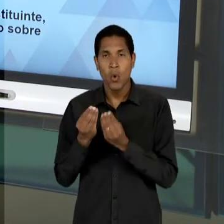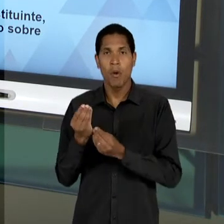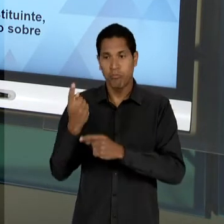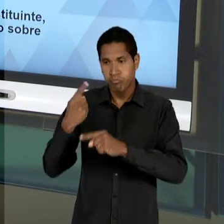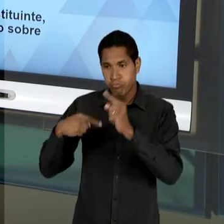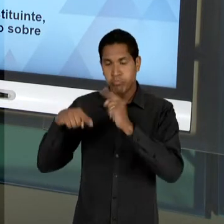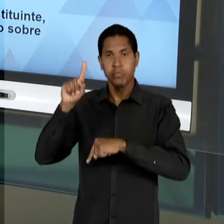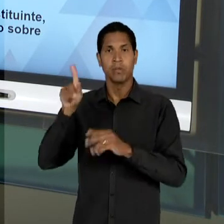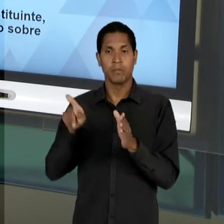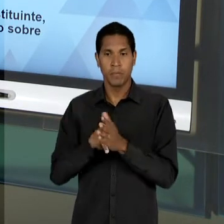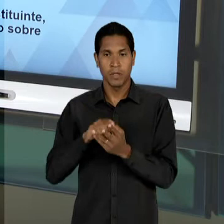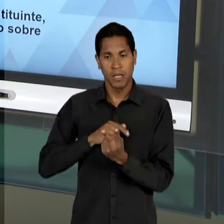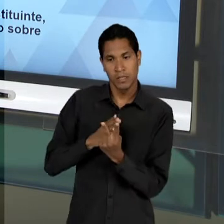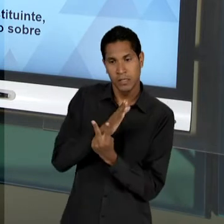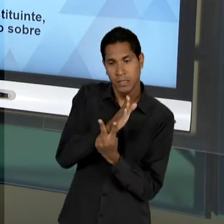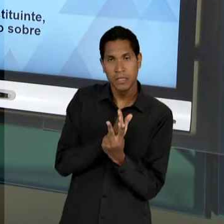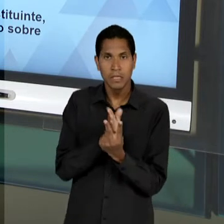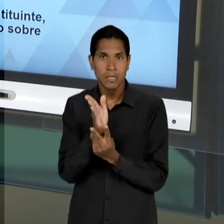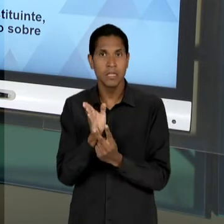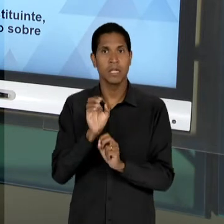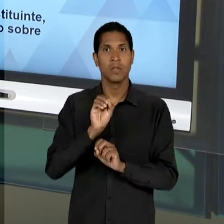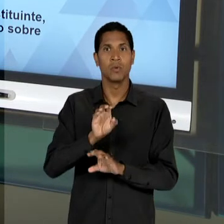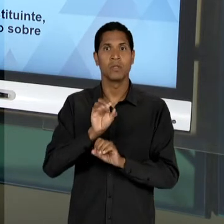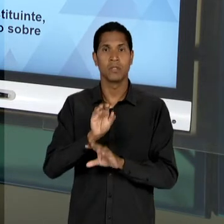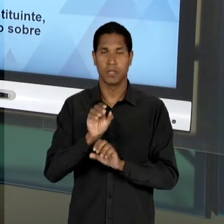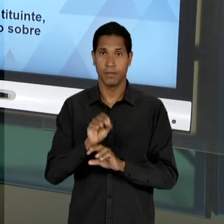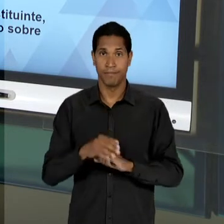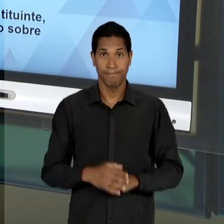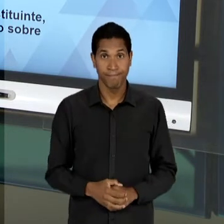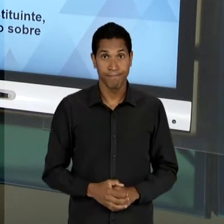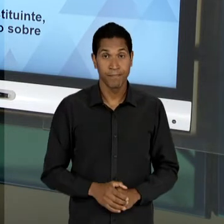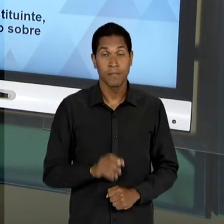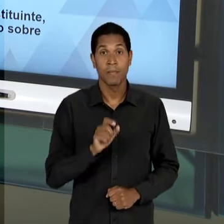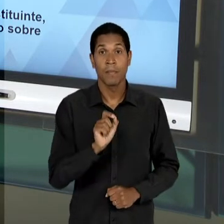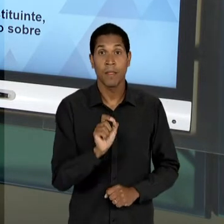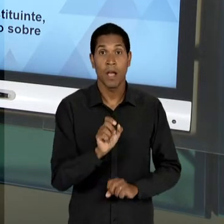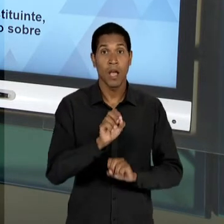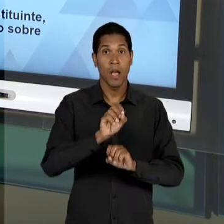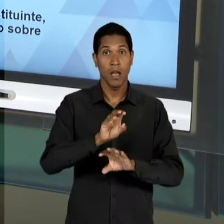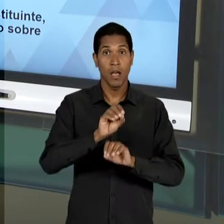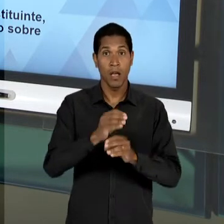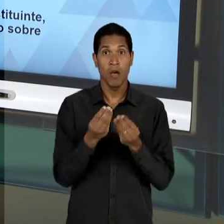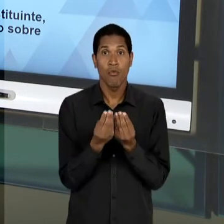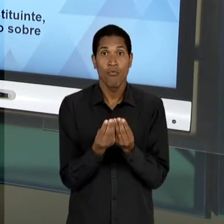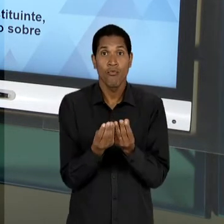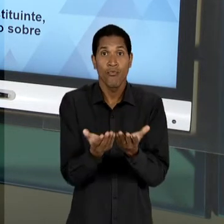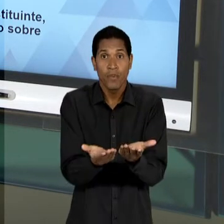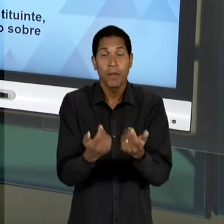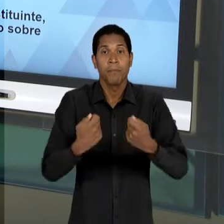EDUCACIONAL, OU SEJA, DE QUE SE TODA E QUALQUER OFERTA DE ENSINO LEVASSE EM CONSIDERAÇÃO O